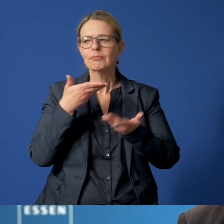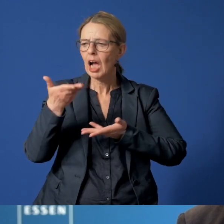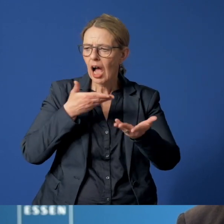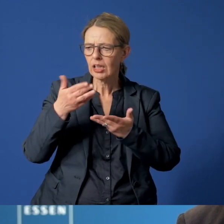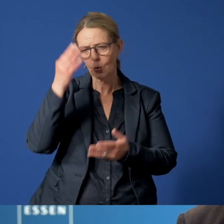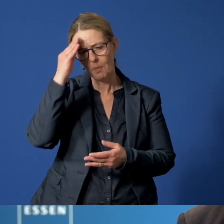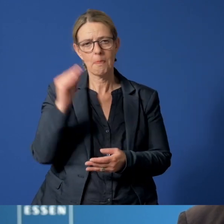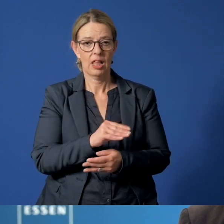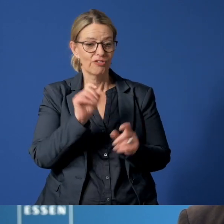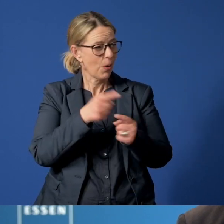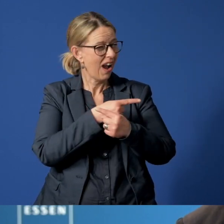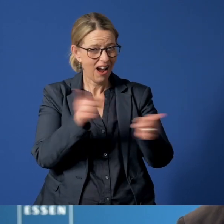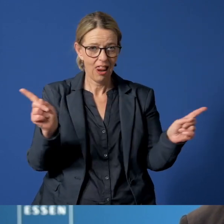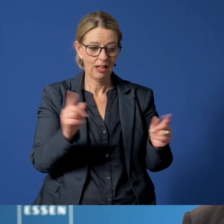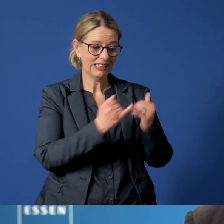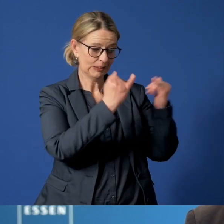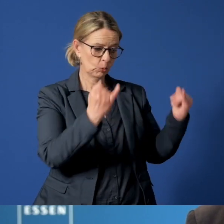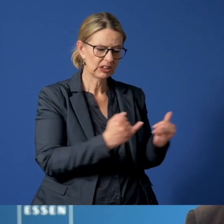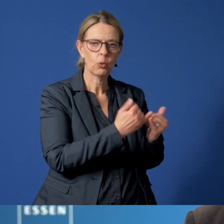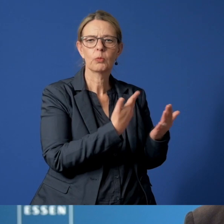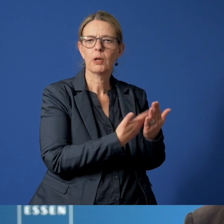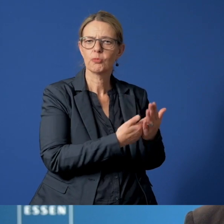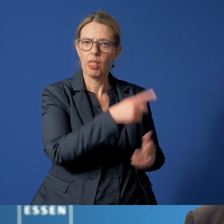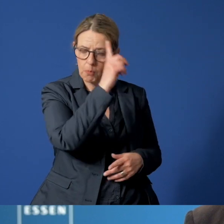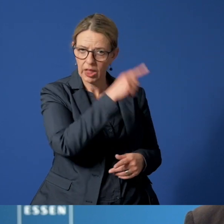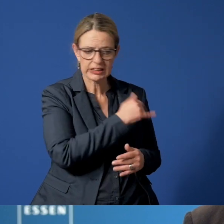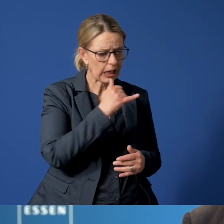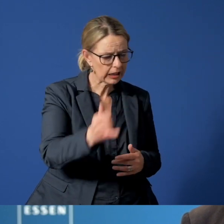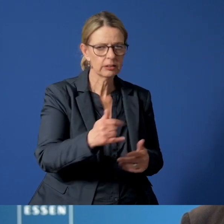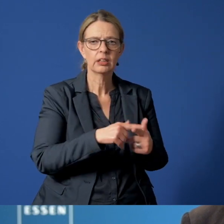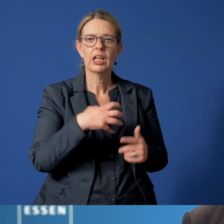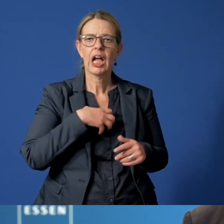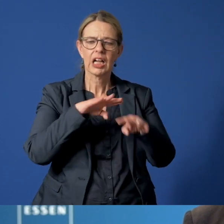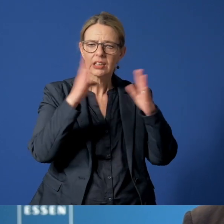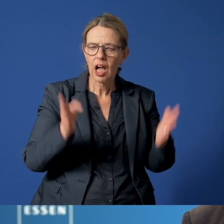Und das für alle – für Institutionen wie die Polizei oder die Krankenhäuser,